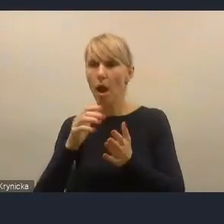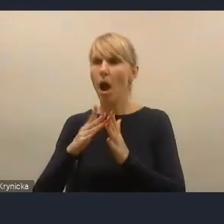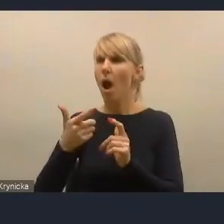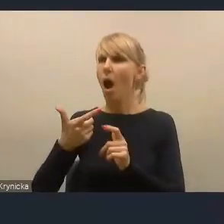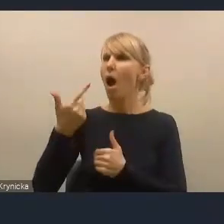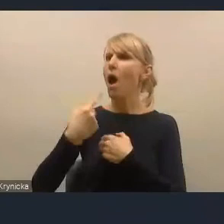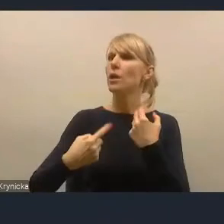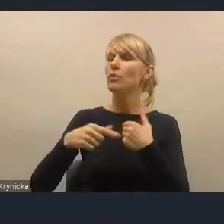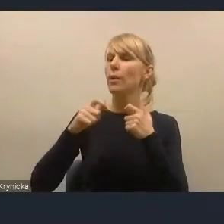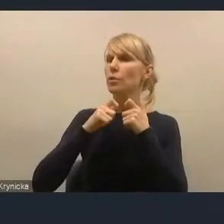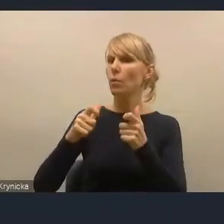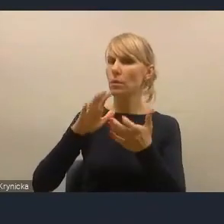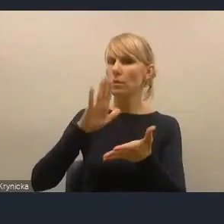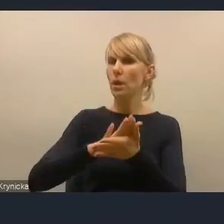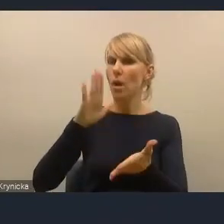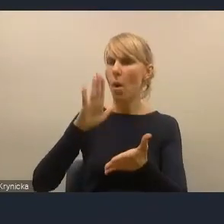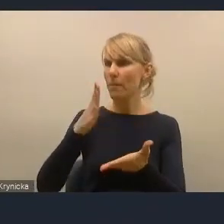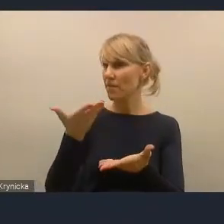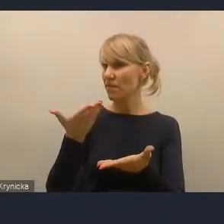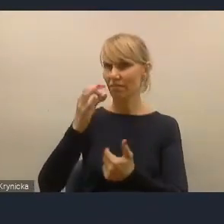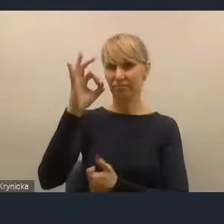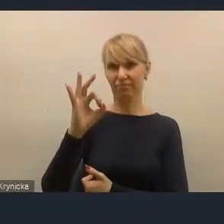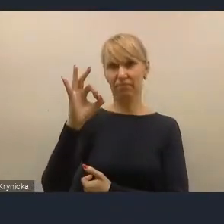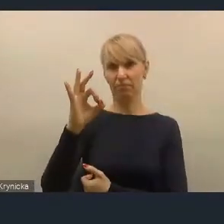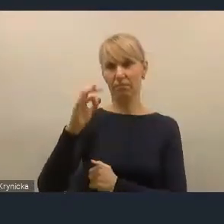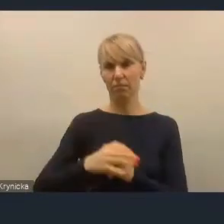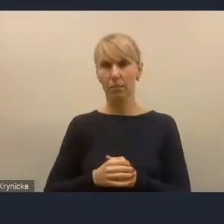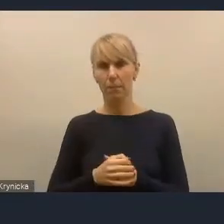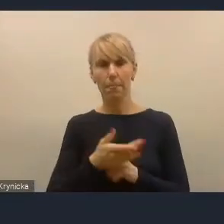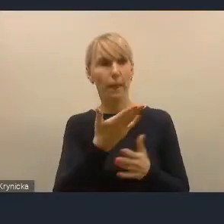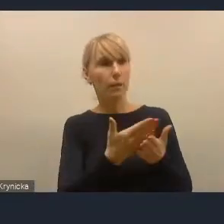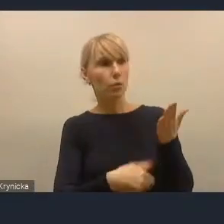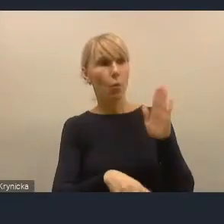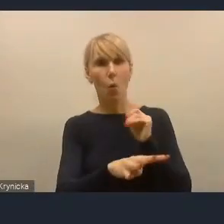Dla ponad 90% przedstawionych do konsultacji dokumentów.